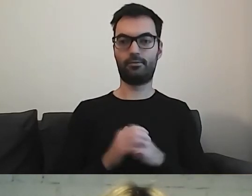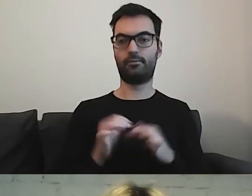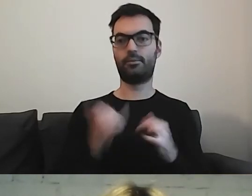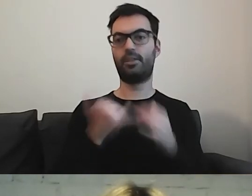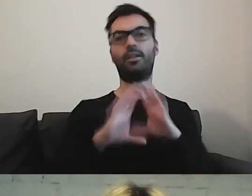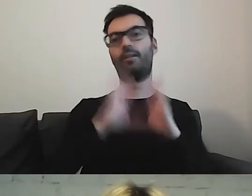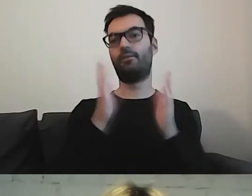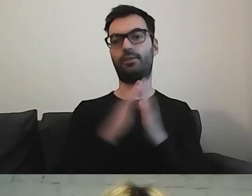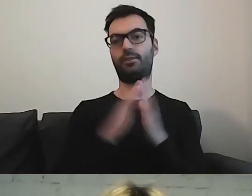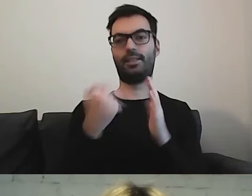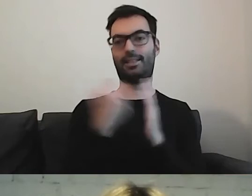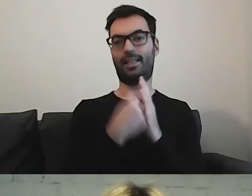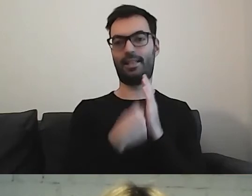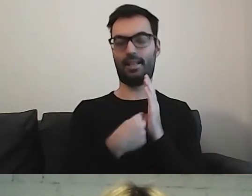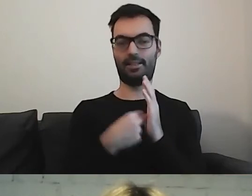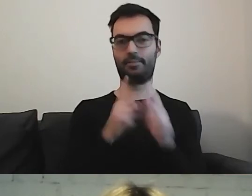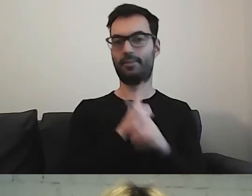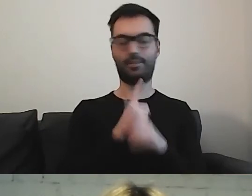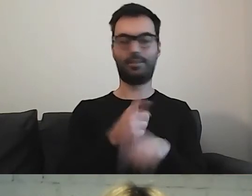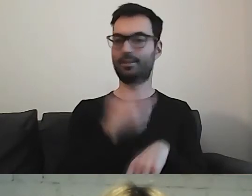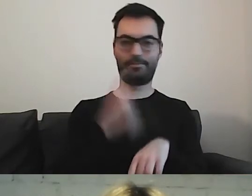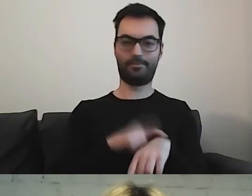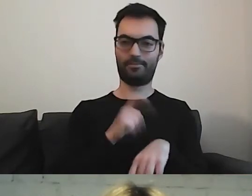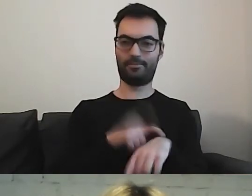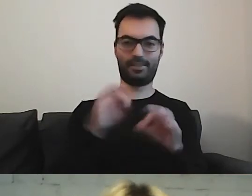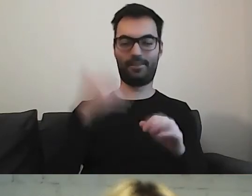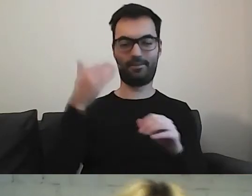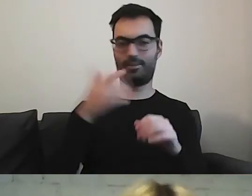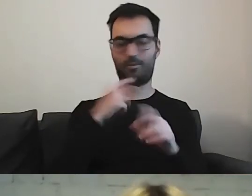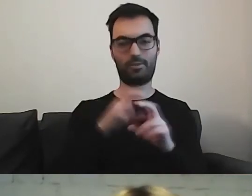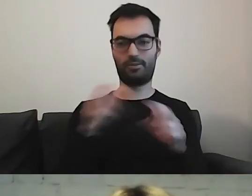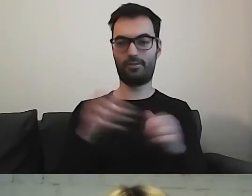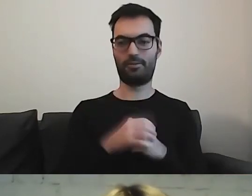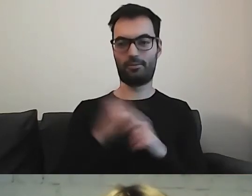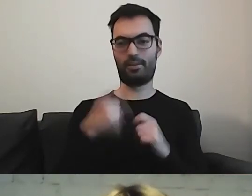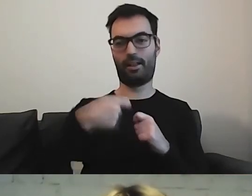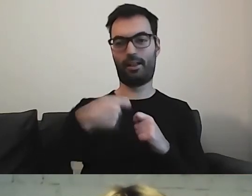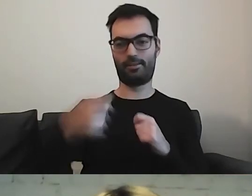to nie starczyłoby nam tutaj czasu. Trzeba by było dłużej posiedzieć.